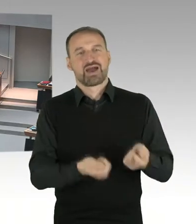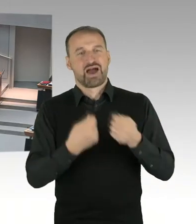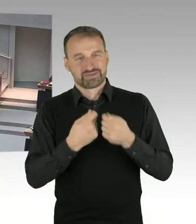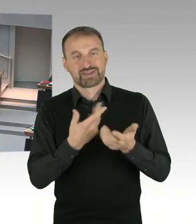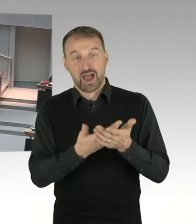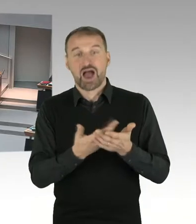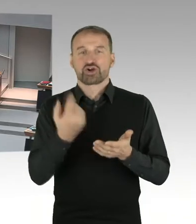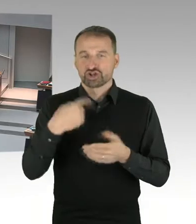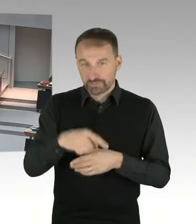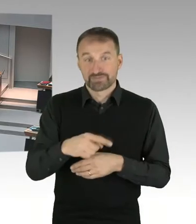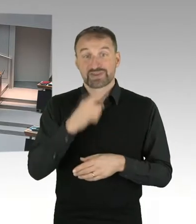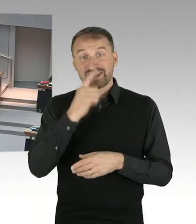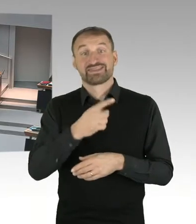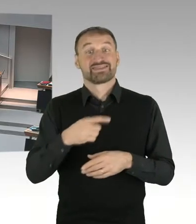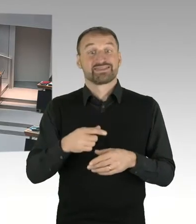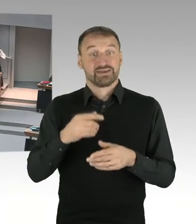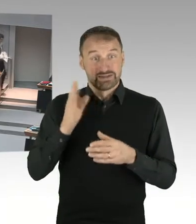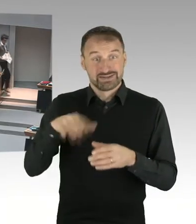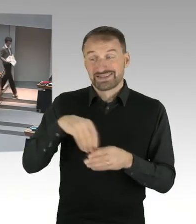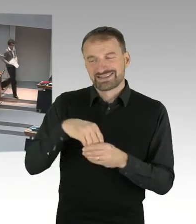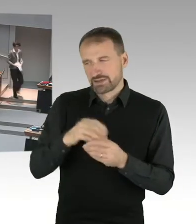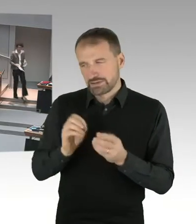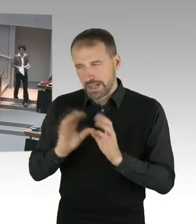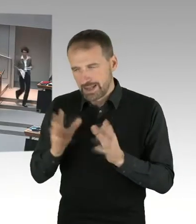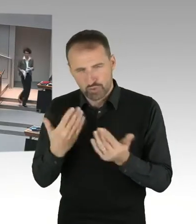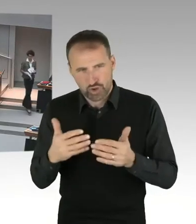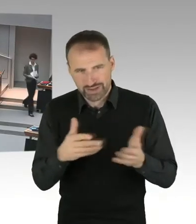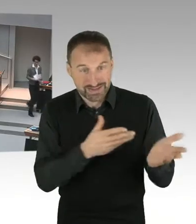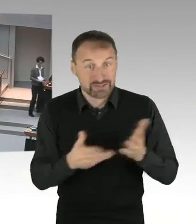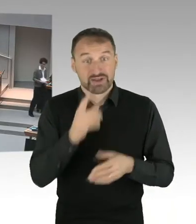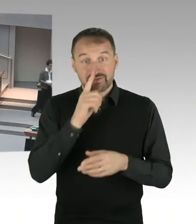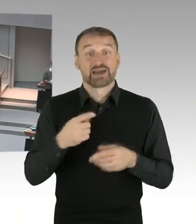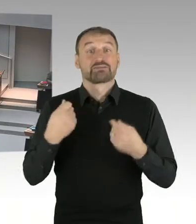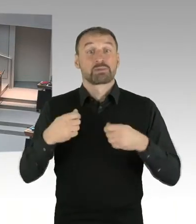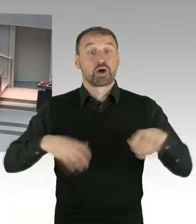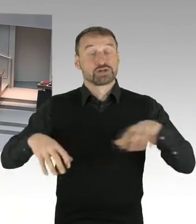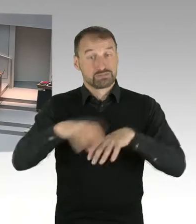oder die Senatsverwaltung für Stadtentwicklung und Wohnen. Auch das wird erst dann entschieden, wenn es soweit ist.